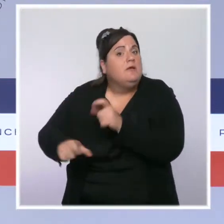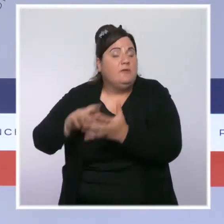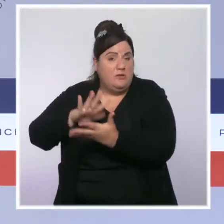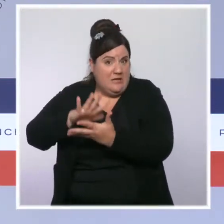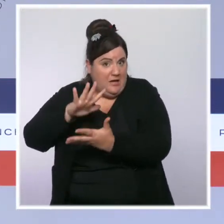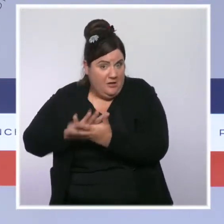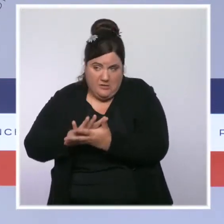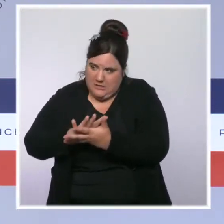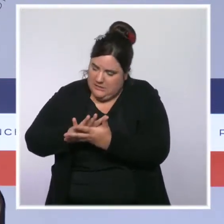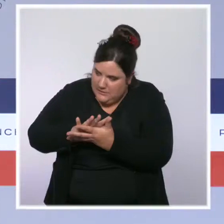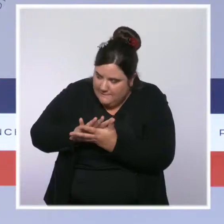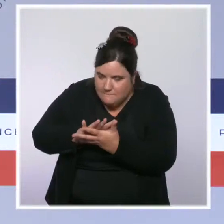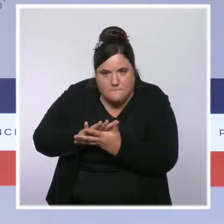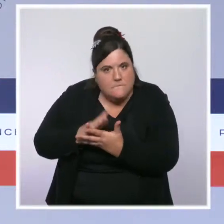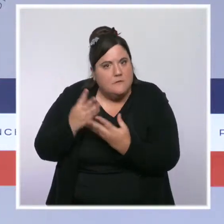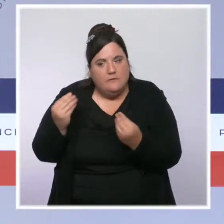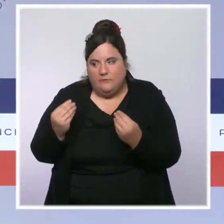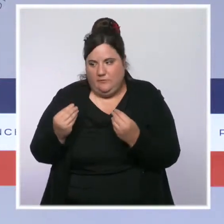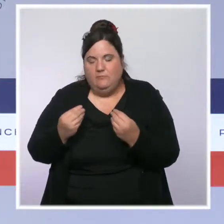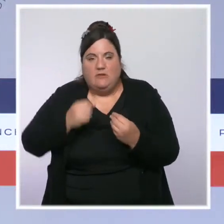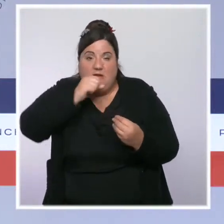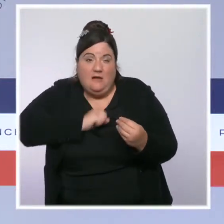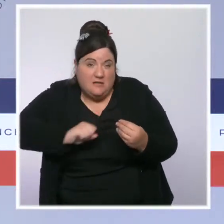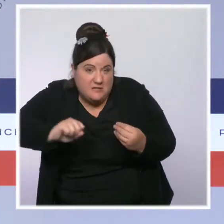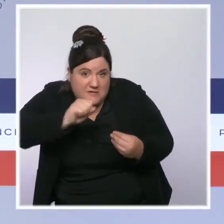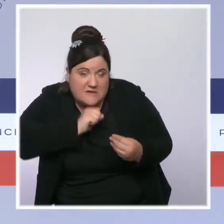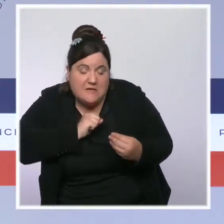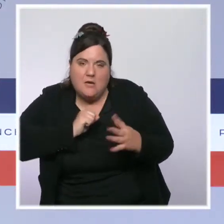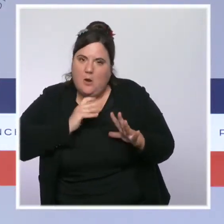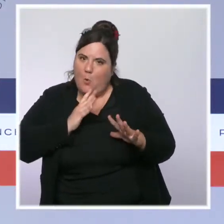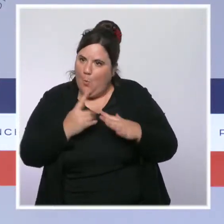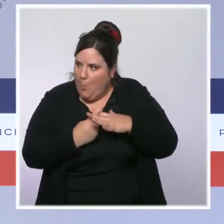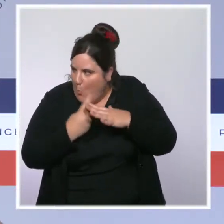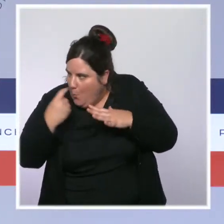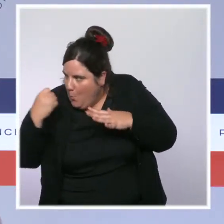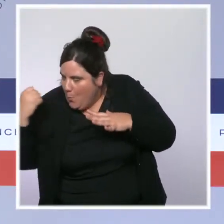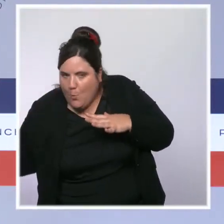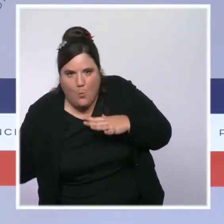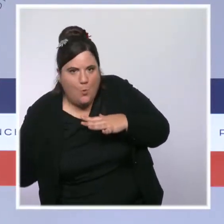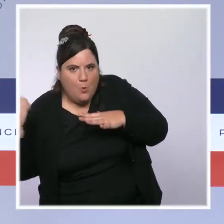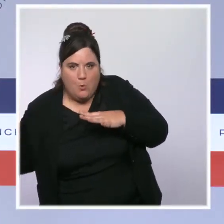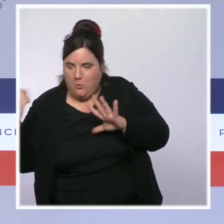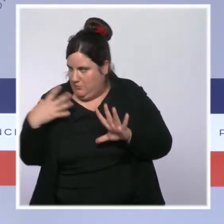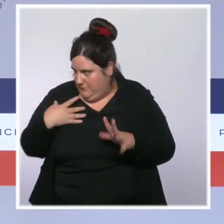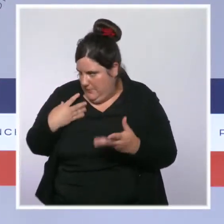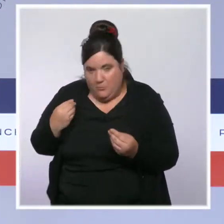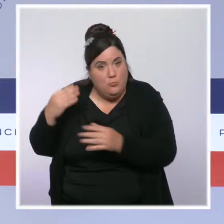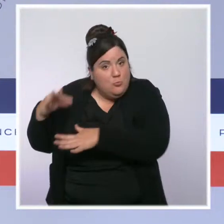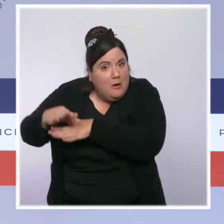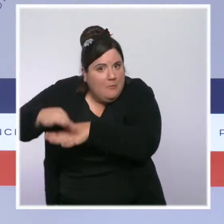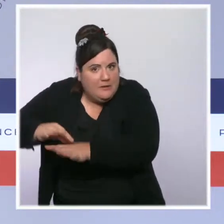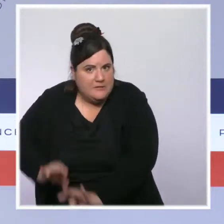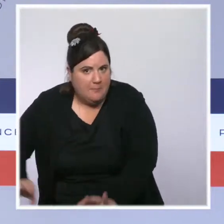parfois peu ou pas accompagnés, et donc c'est très difficile de leur permettre de rejoindre un centre de vaccination. Bien souvent, il faut se rendre au domicile,